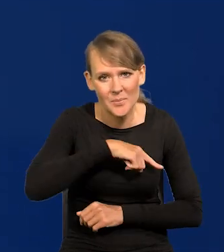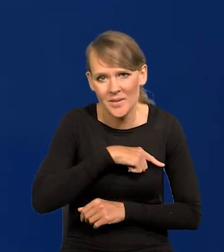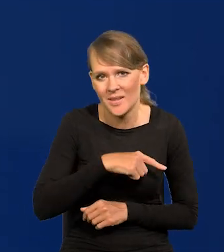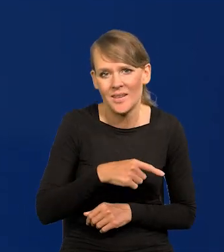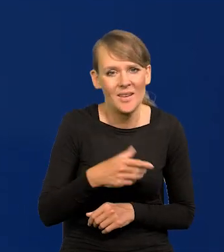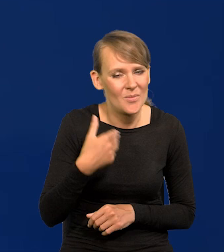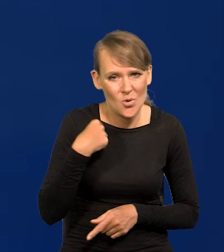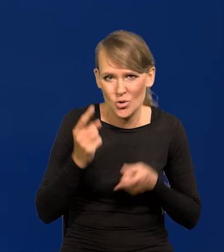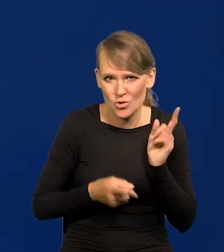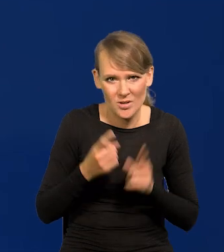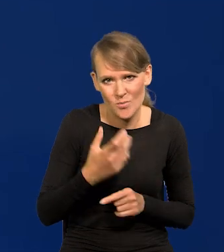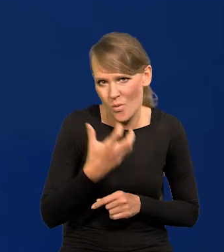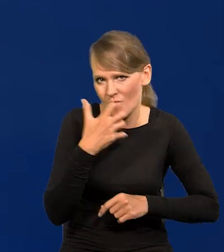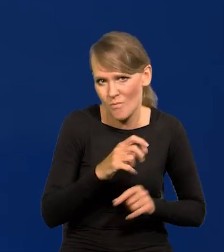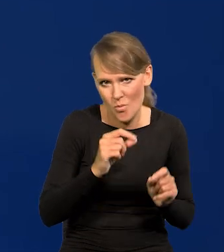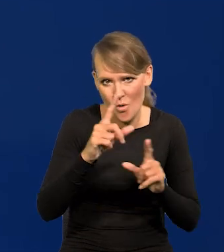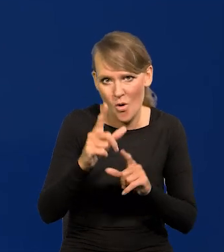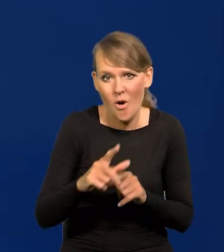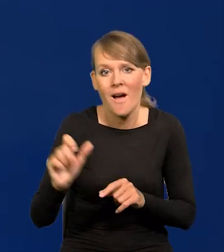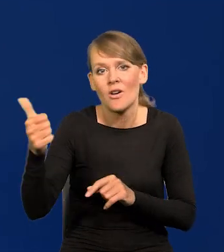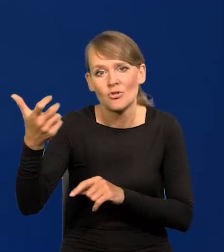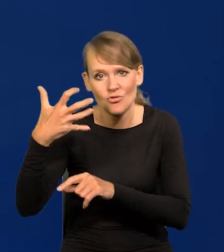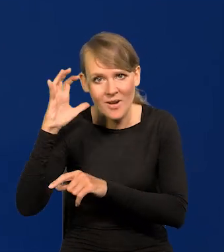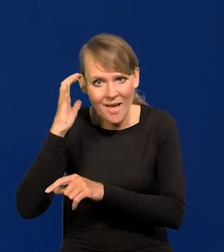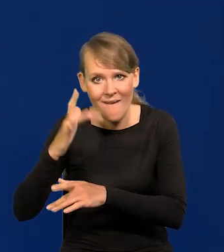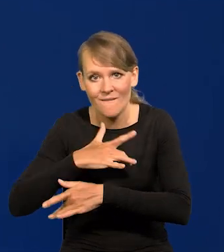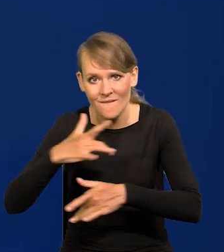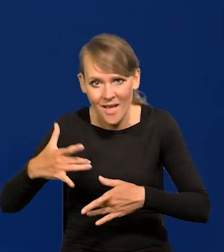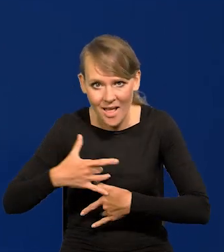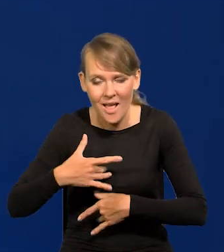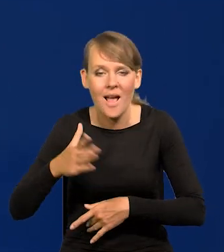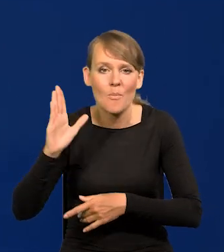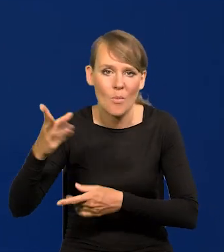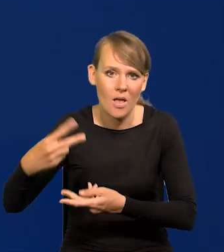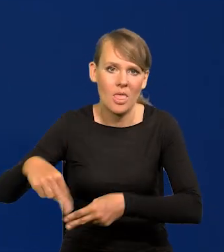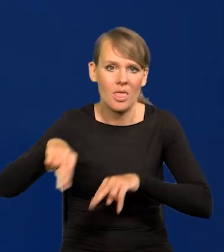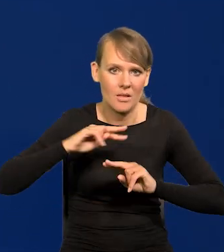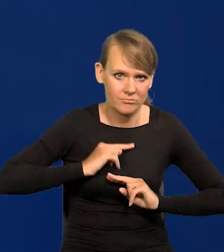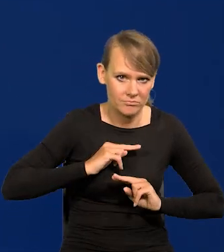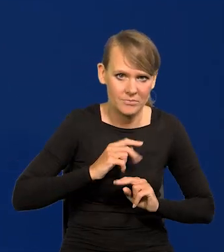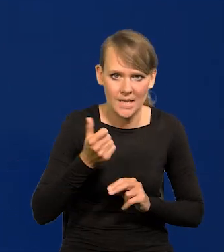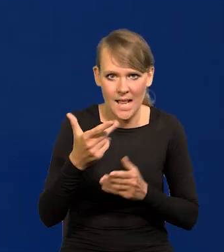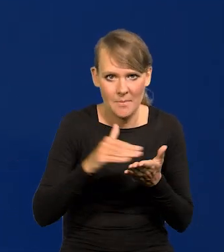którzy zaczęliśmy cykl podwyżek po Czechach i Węgrzech, kilka miesięcy po Czechach i Węgrzech.